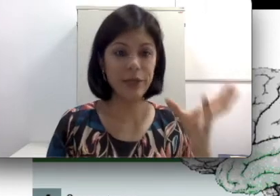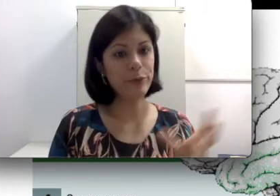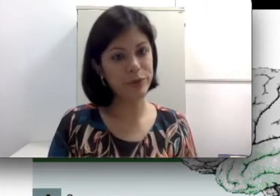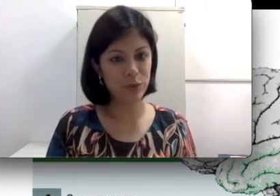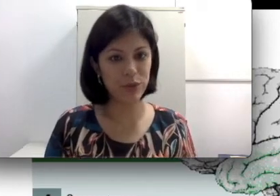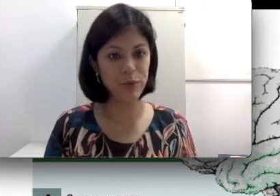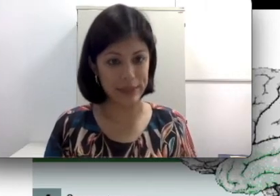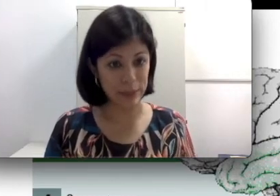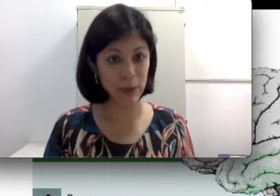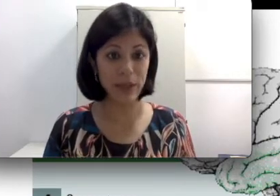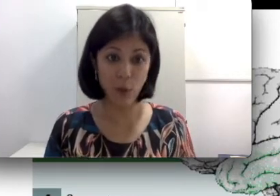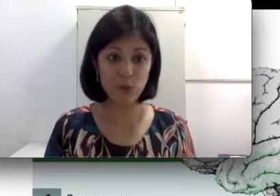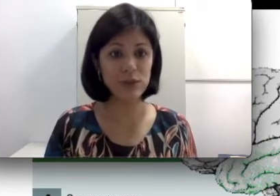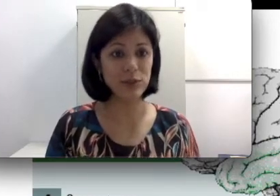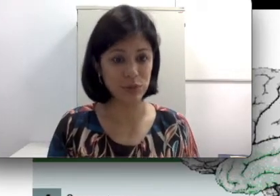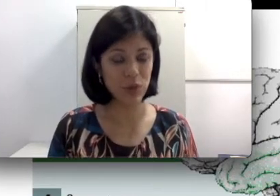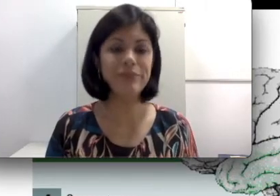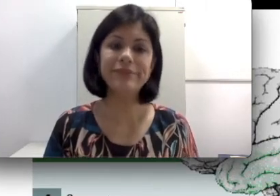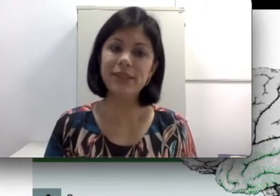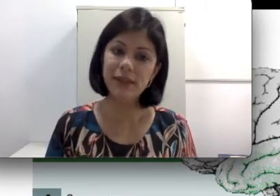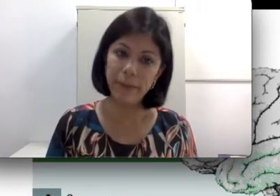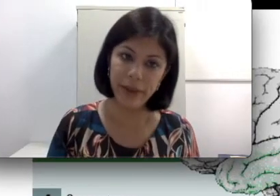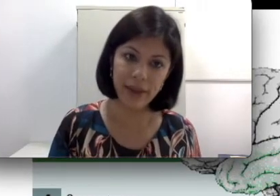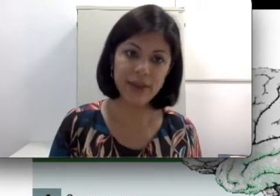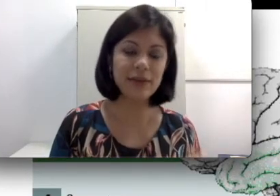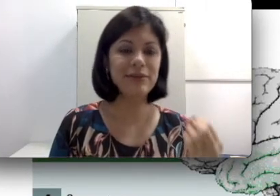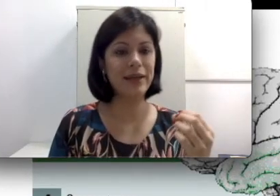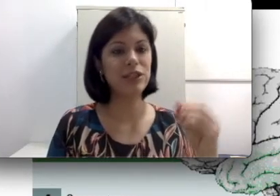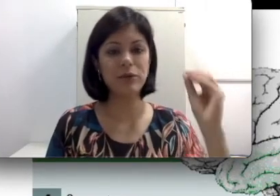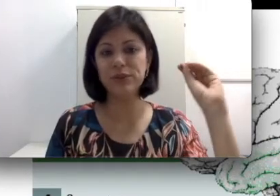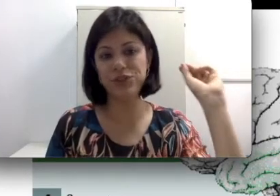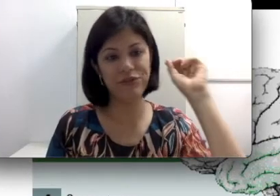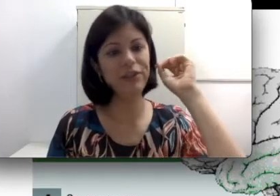objeto obstruindo, por exemplo, a condução do som, também já aconteceu de ter feijão